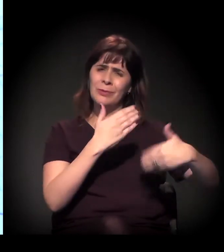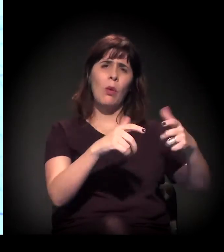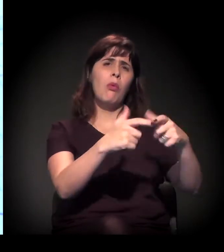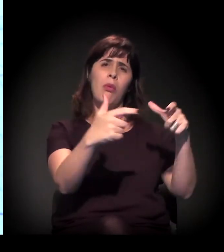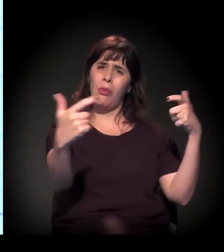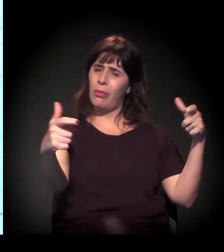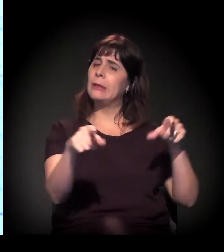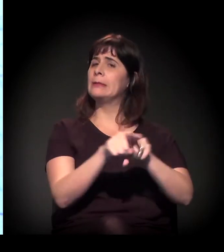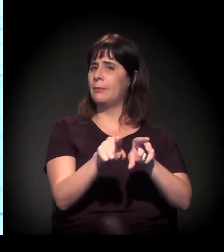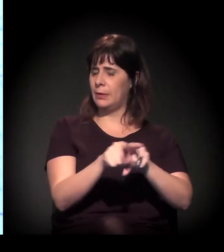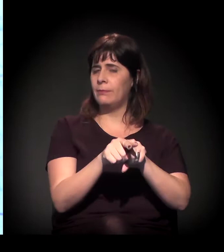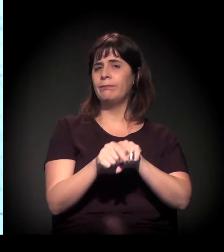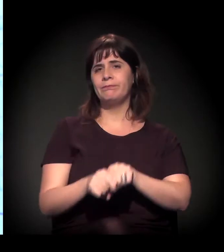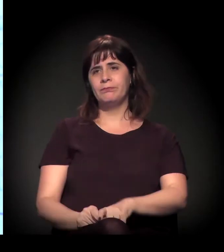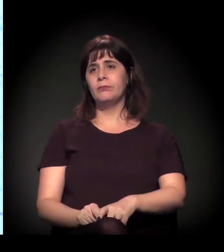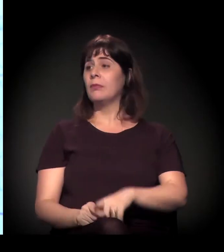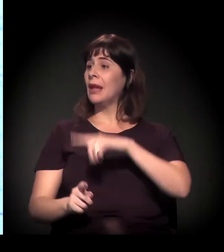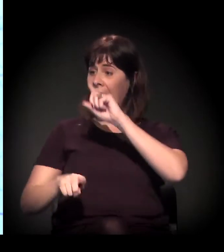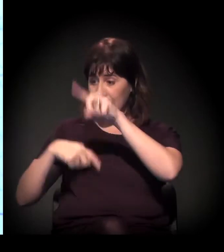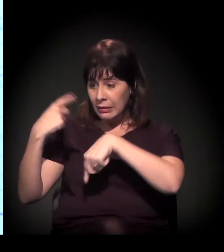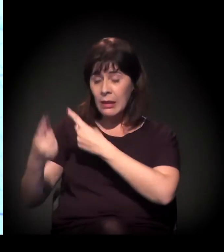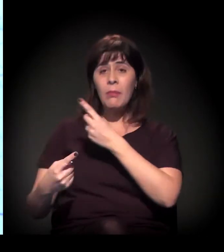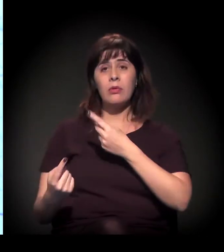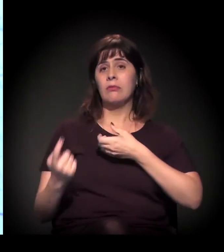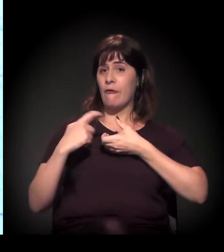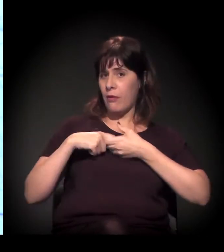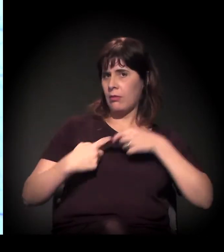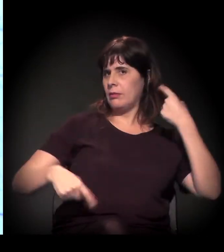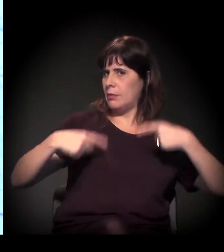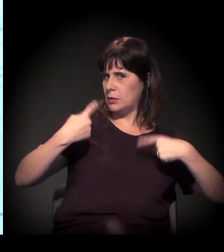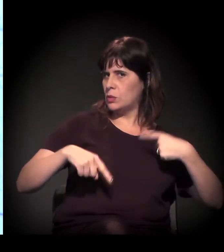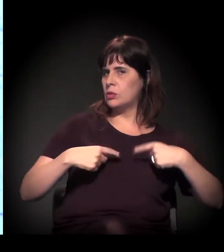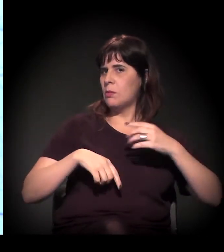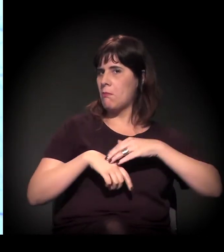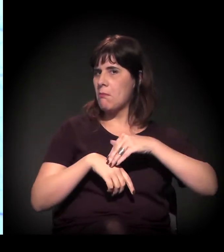A gente volta depois para discutir um pouco sobre toda essa situação